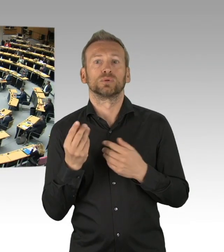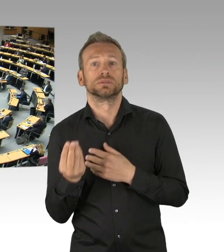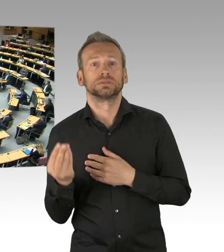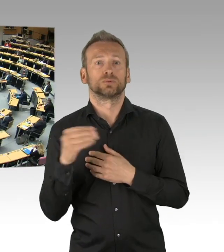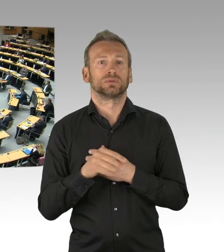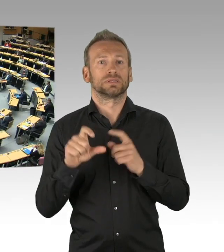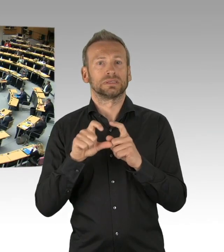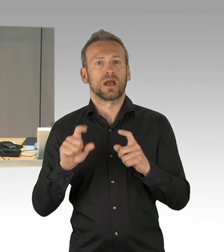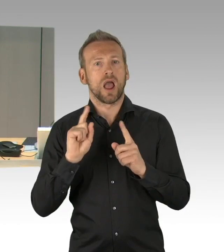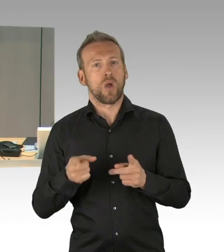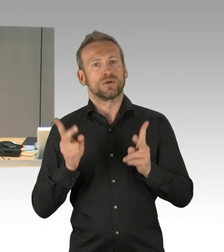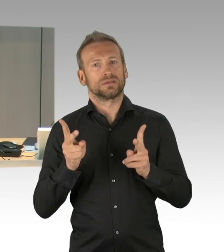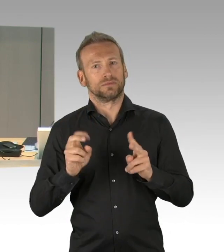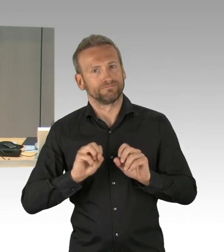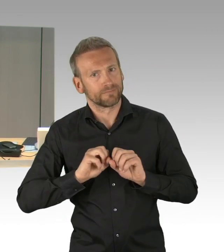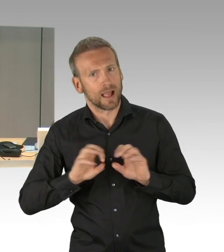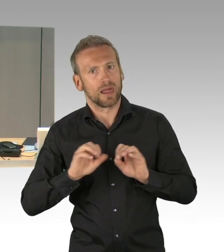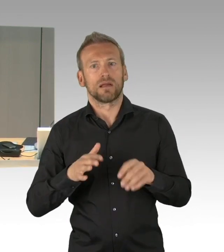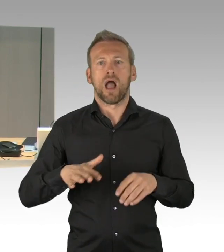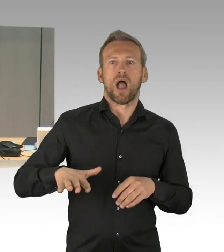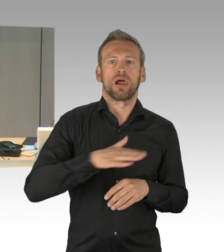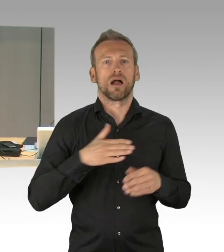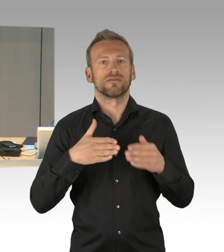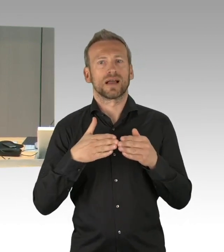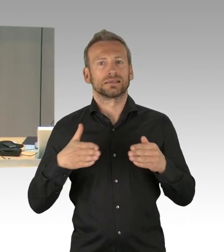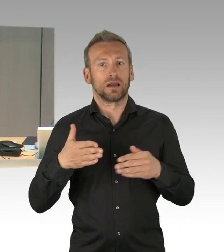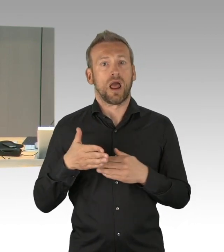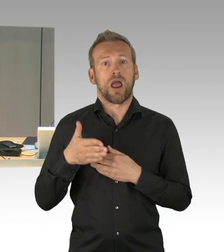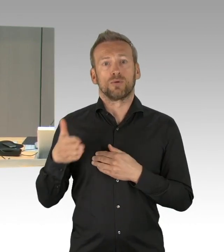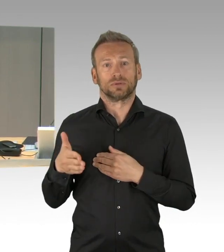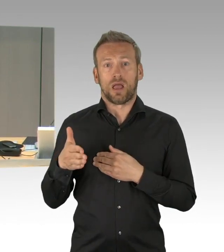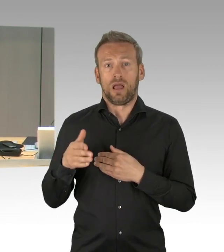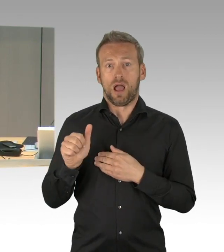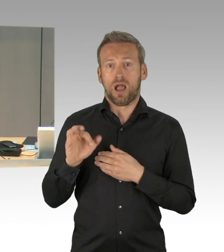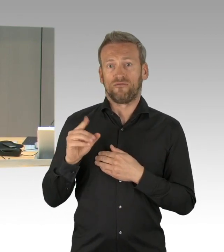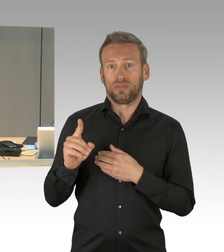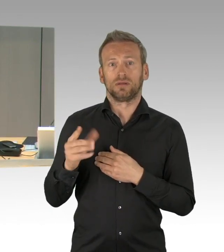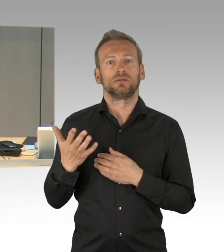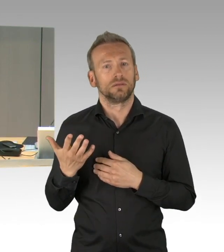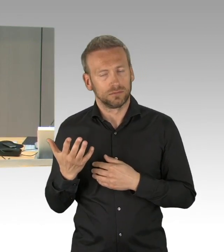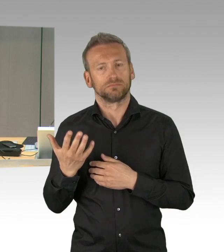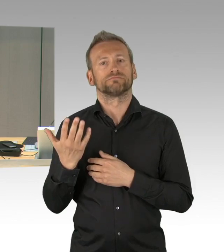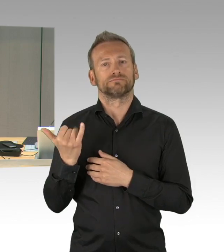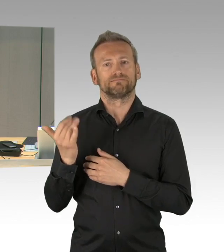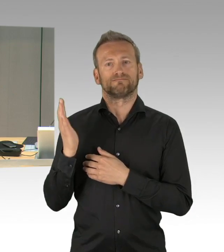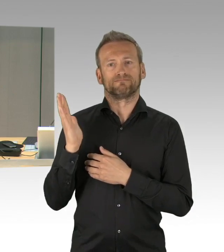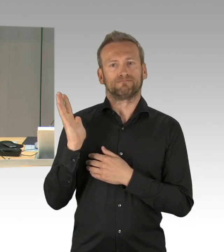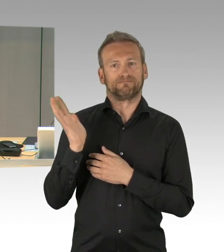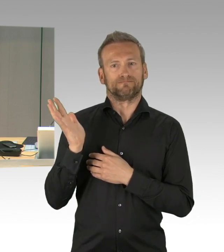(Präsidium) Will und kann deshalb auch feststellen, dass weitere Ausschussüberweisungen sofern sie von Fraktionen gewünscht werden, auch erfolgen.